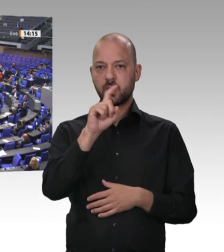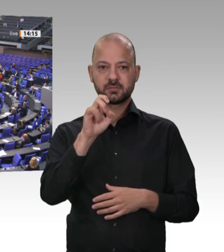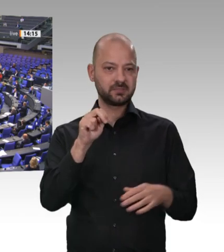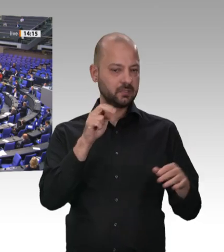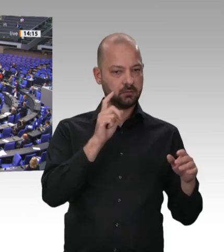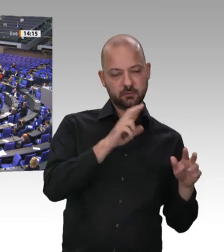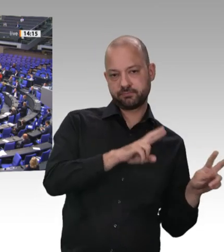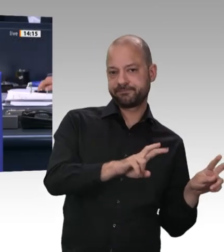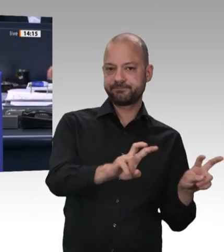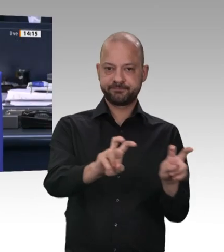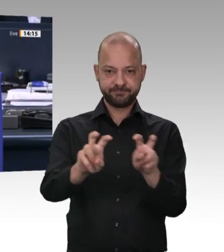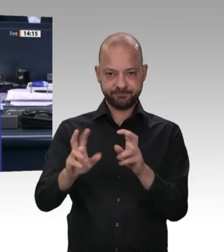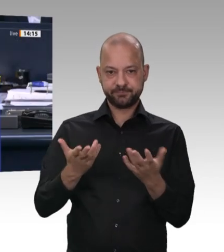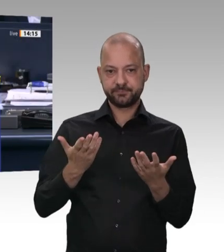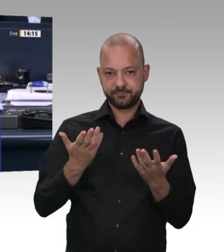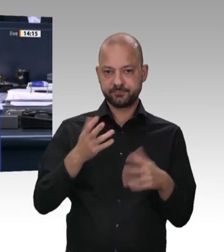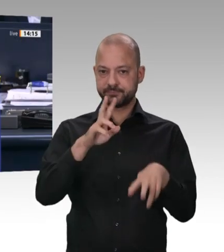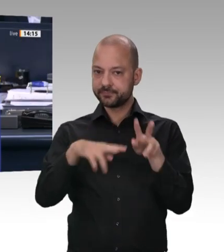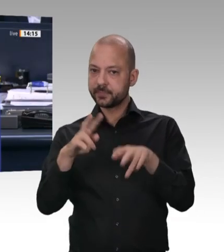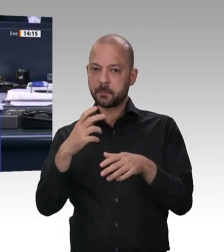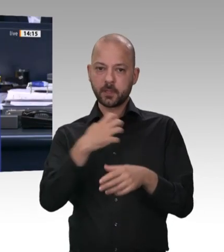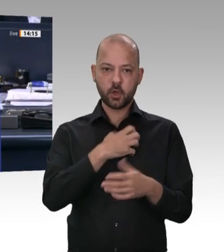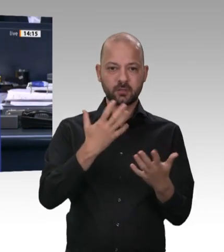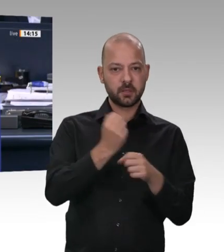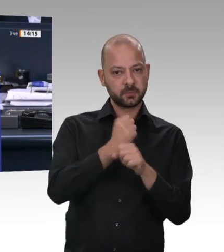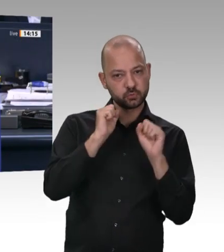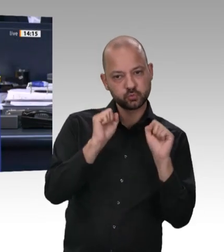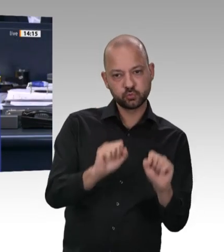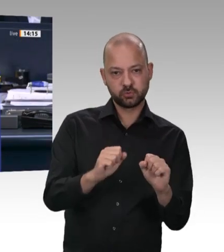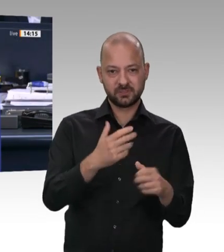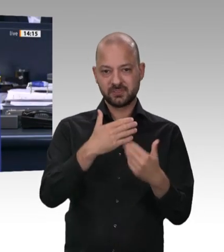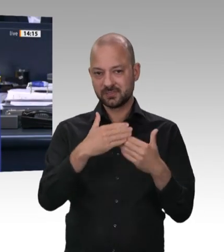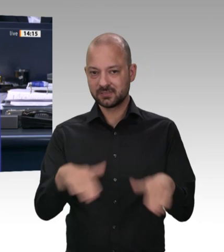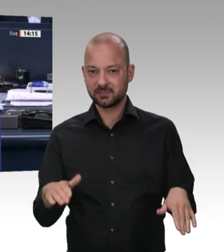Der Kollege Ernst bekommt das Wort zu einer Frage oder Bemerkung. Allerdings werde ich